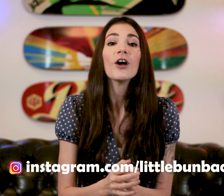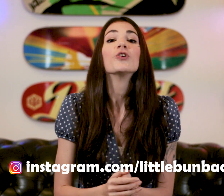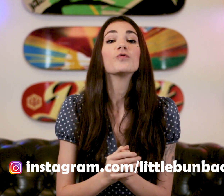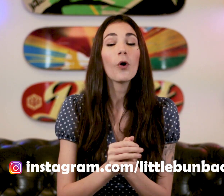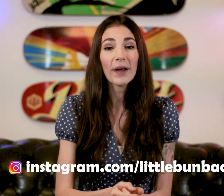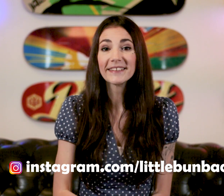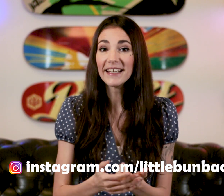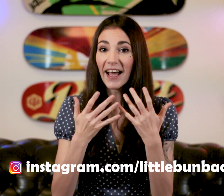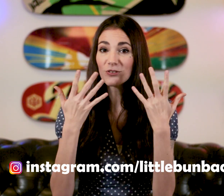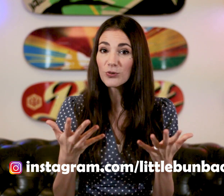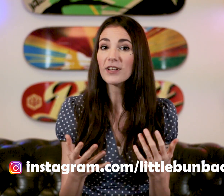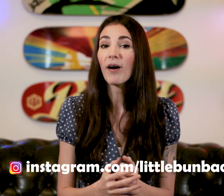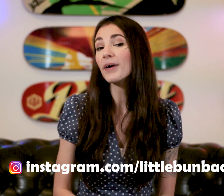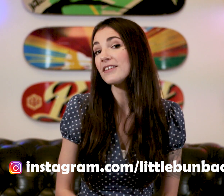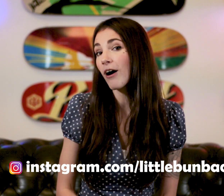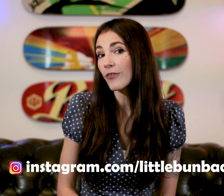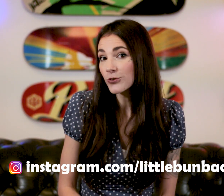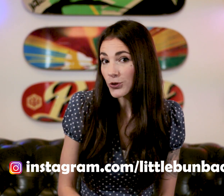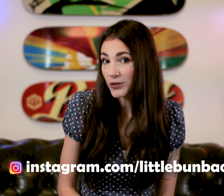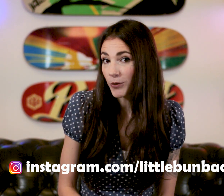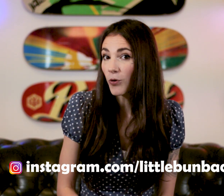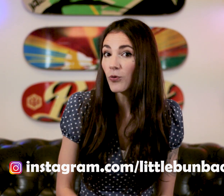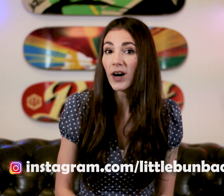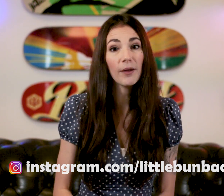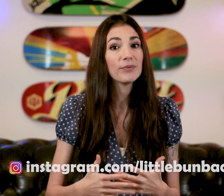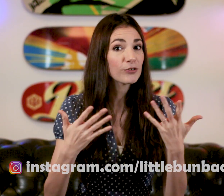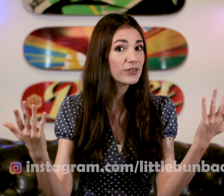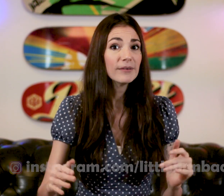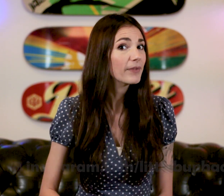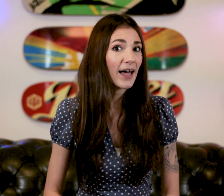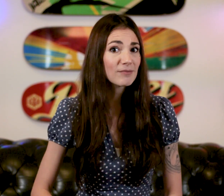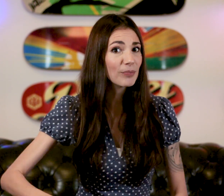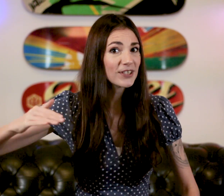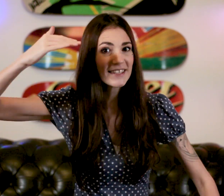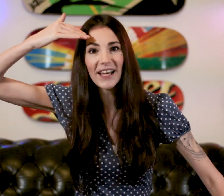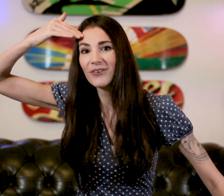Je vous remercie à tous d'avoir pris le temps de suivre mon cours et puis moi je vous dis à la semaine prochaine ! Salut !